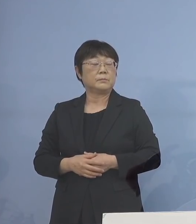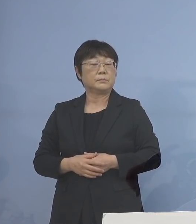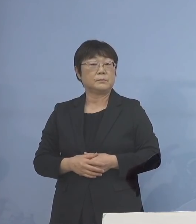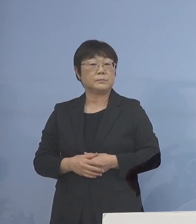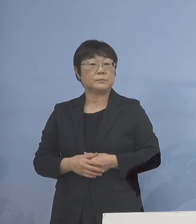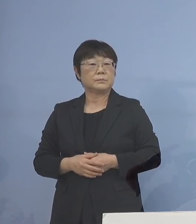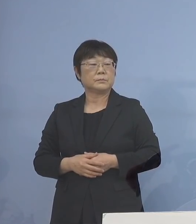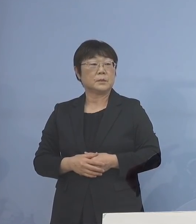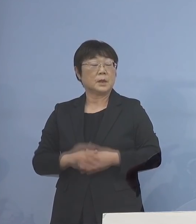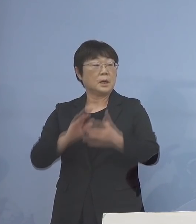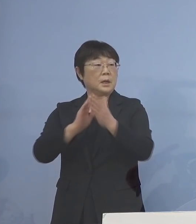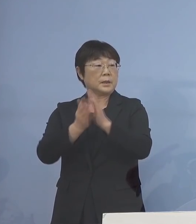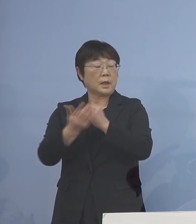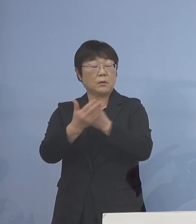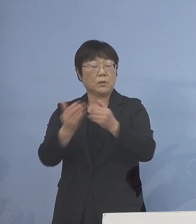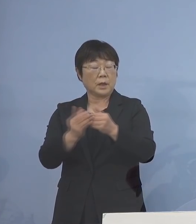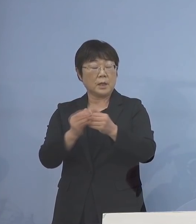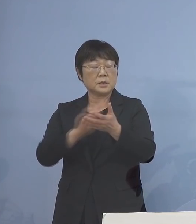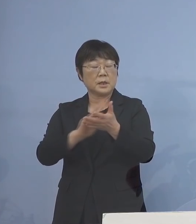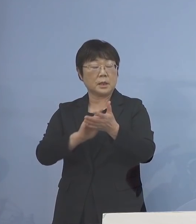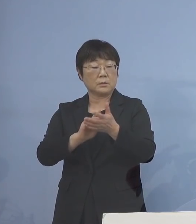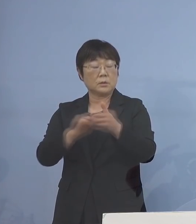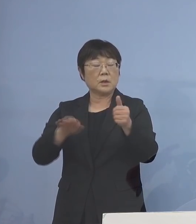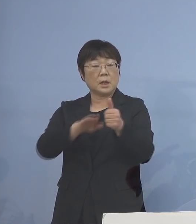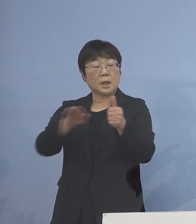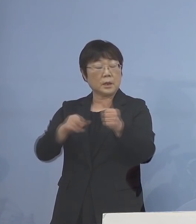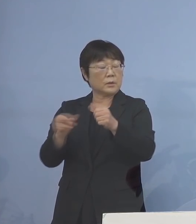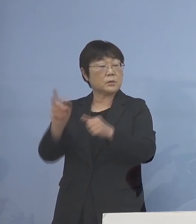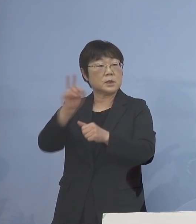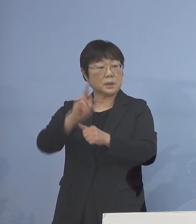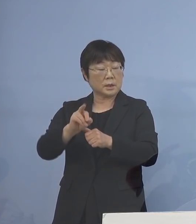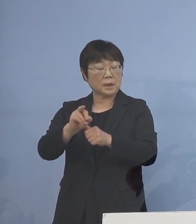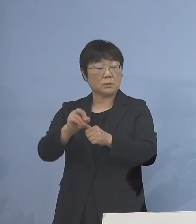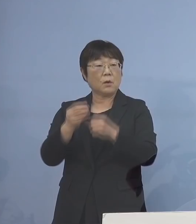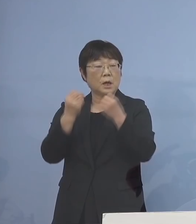徳島県保健製薬環境センターの 次世代 シーケンサー